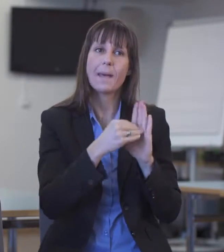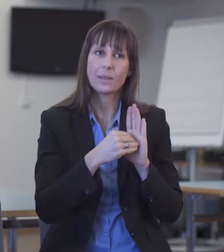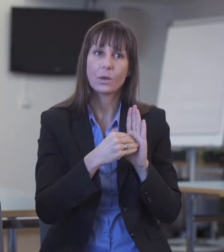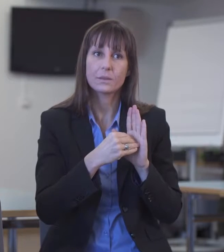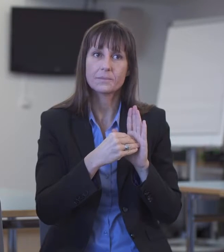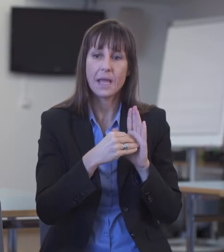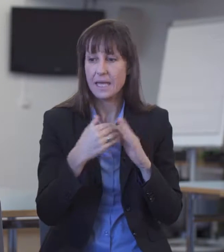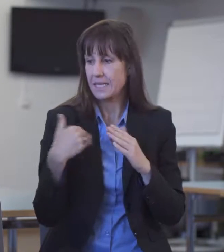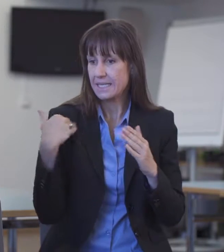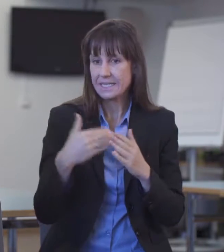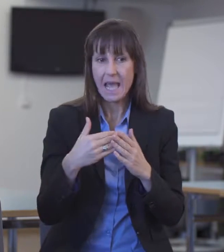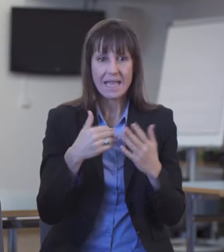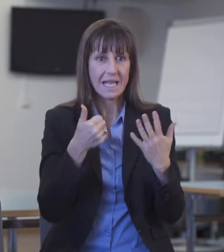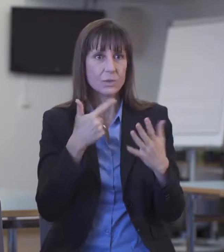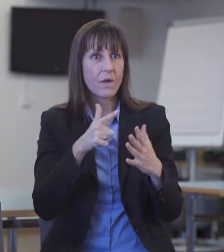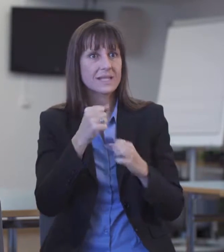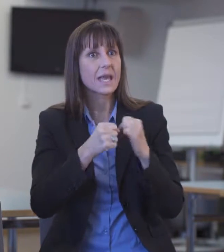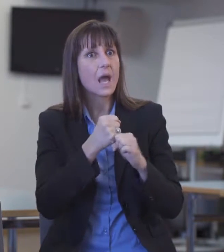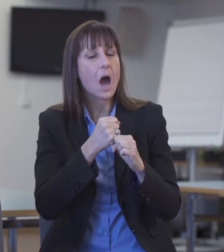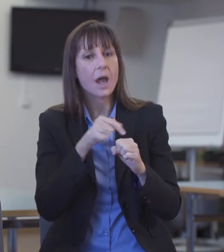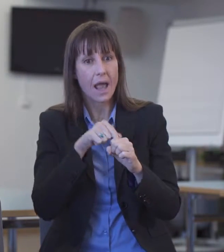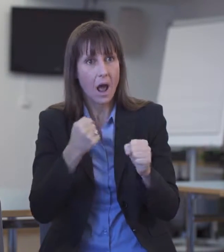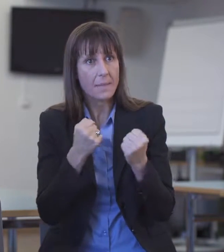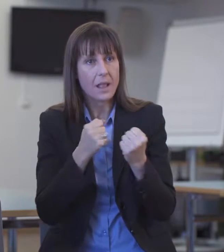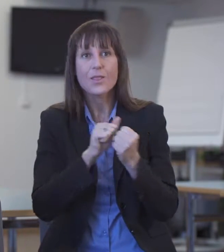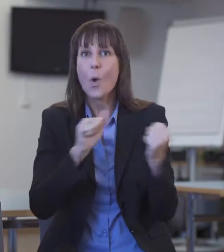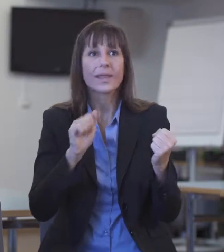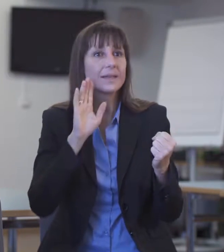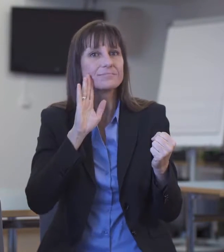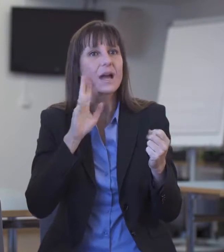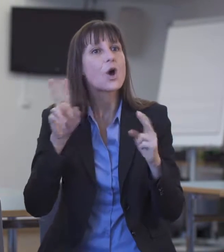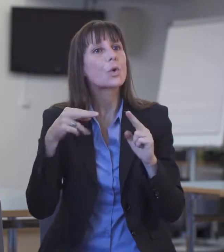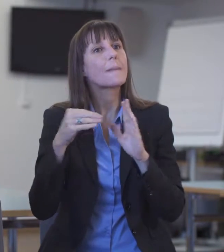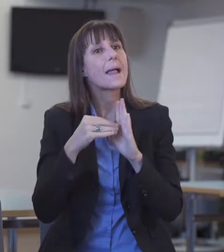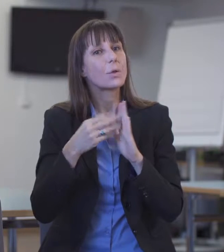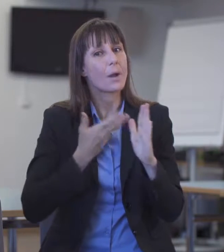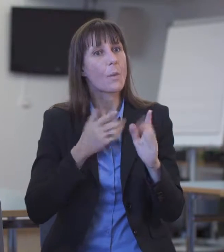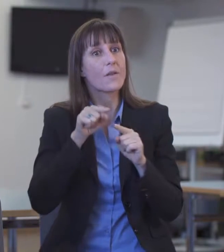Rückmeldung erhalten über einen Gebärdensprachdolmetscher oder eine Gebärdensprachdolmetscherin.